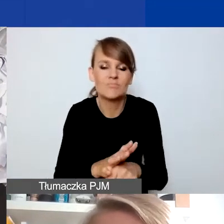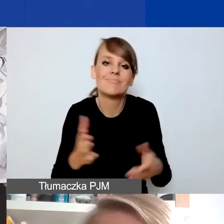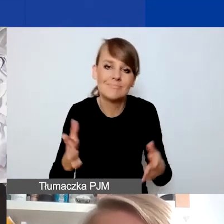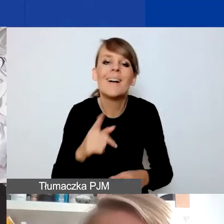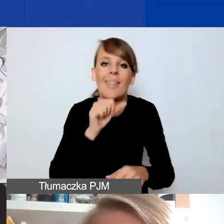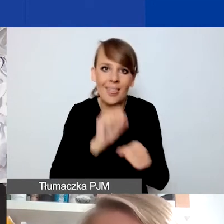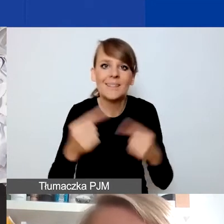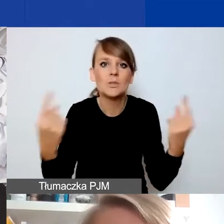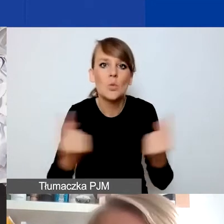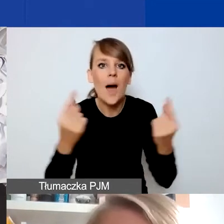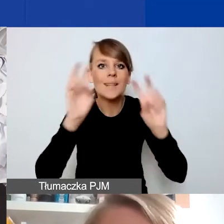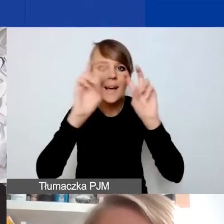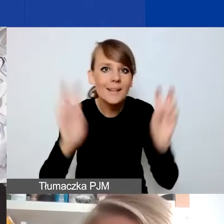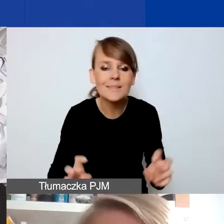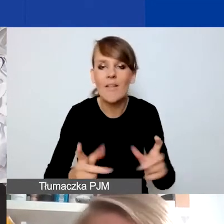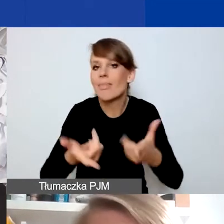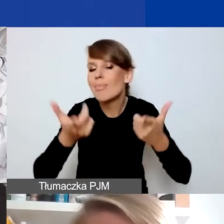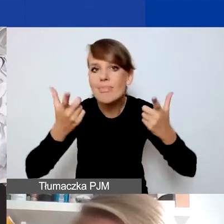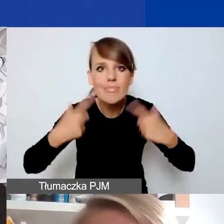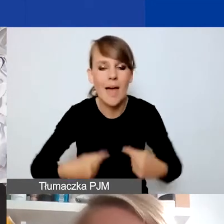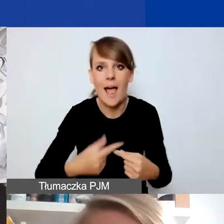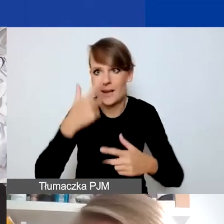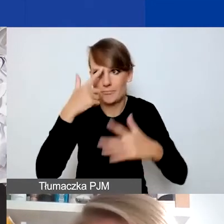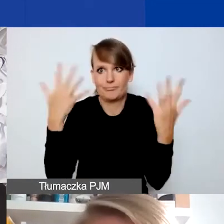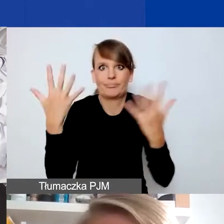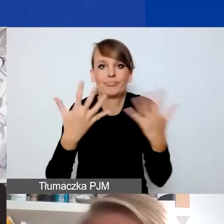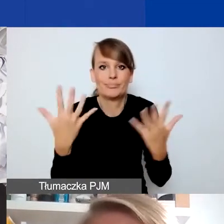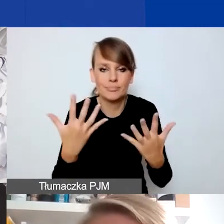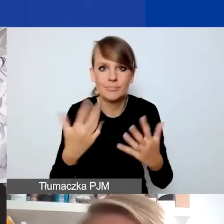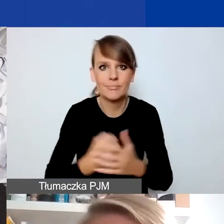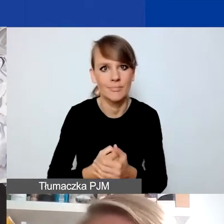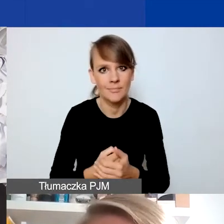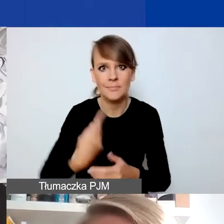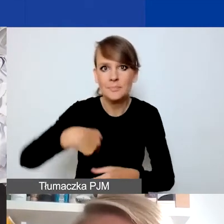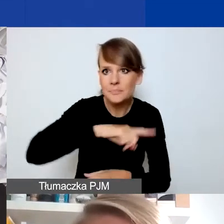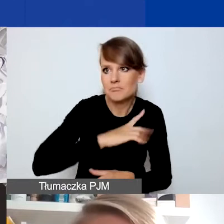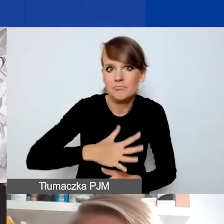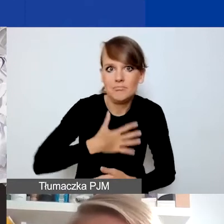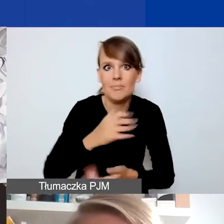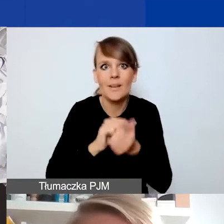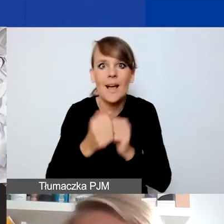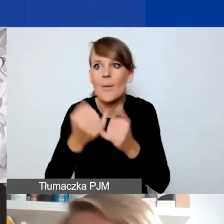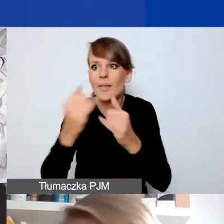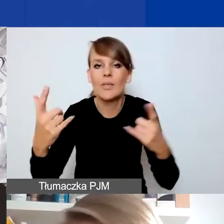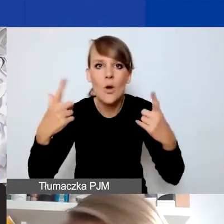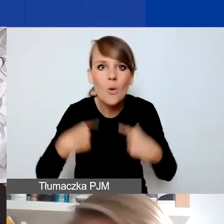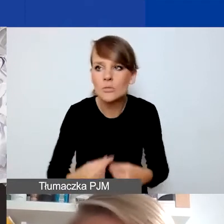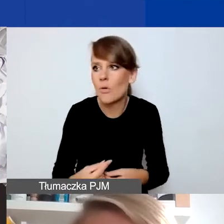że są sytuacje kryzysowe nagłe, zaskakują nas czy osoby, które są nimi dotknięte, i się przedłużają.